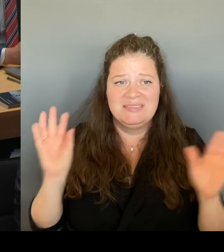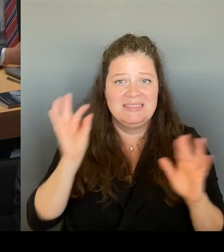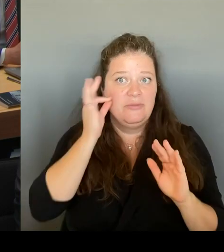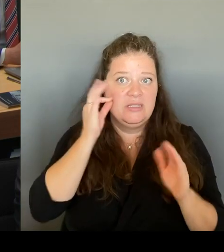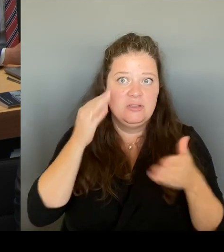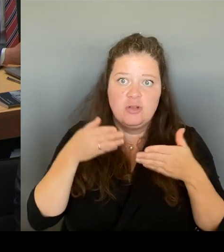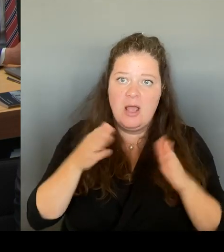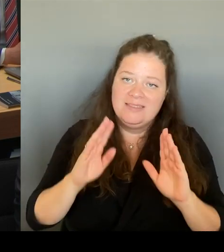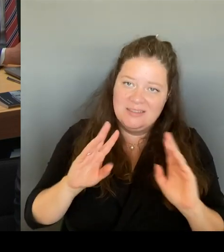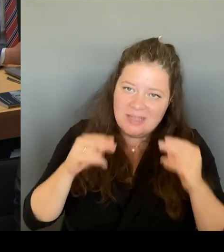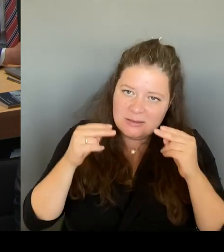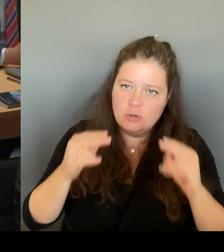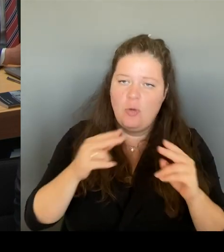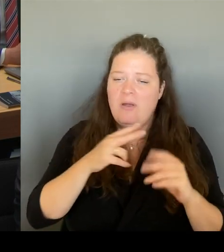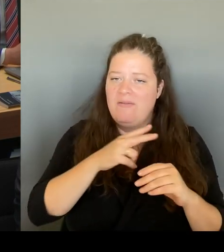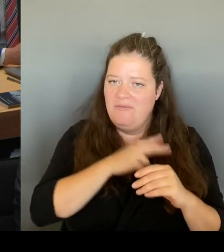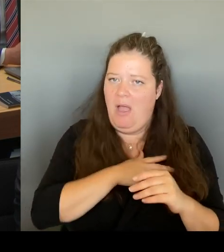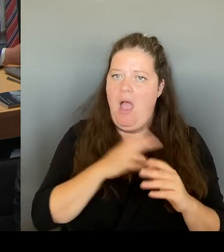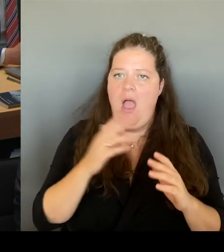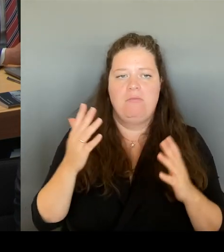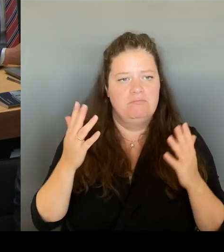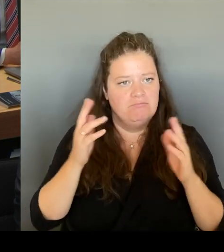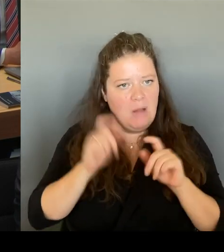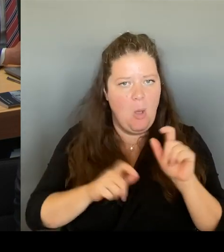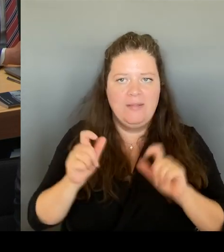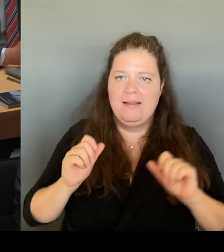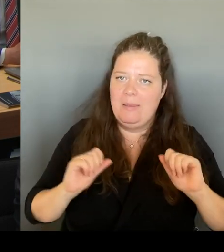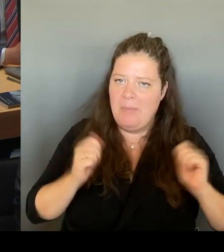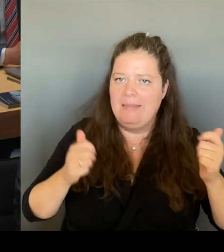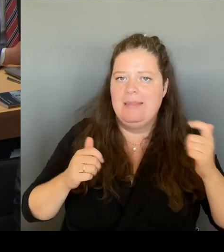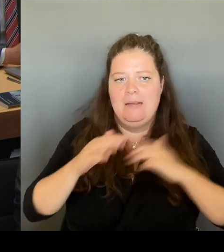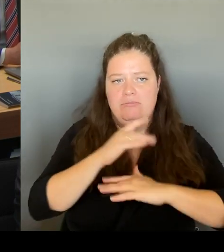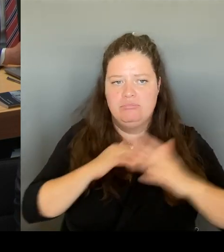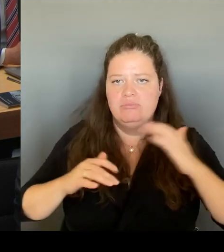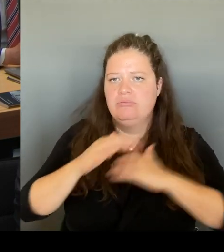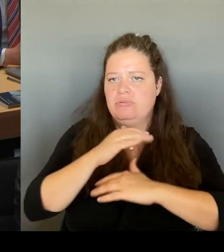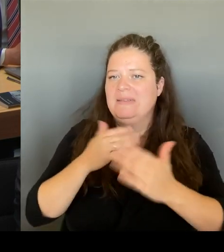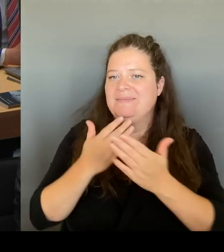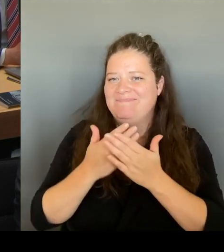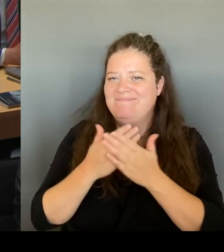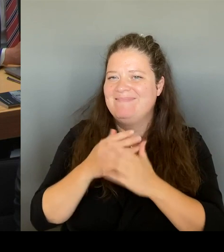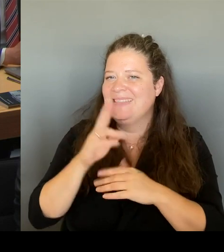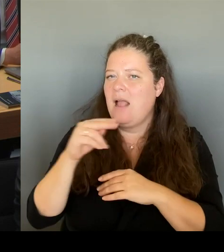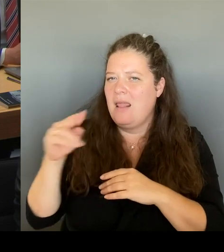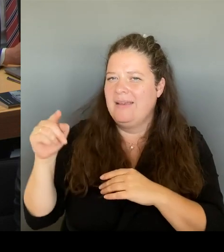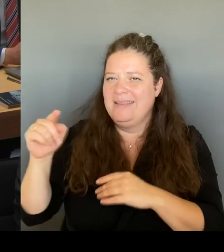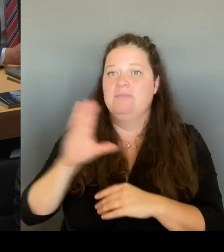Und deshalb hoffe ich, dass wir alles dafür tun, um das Positive